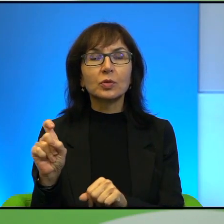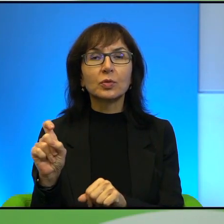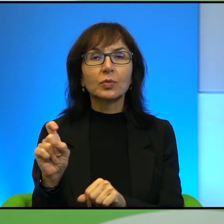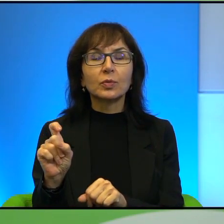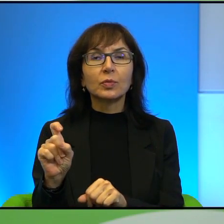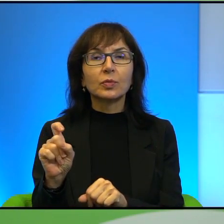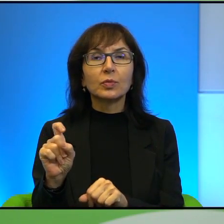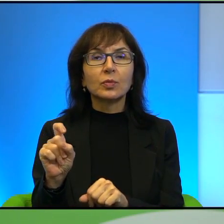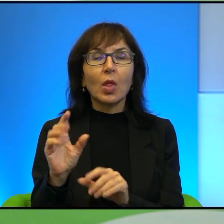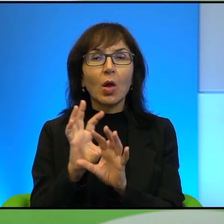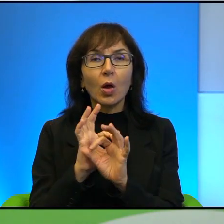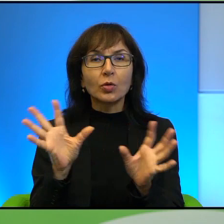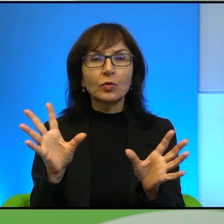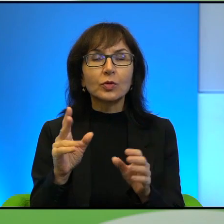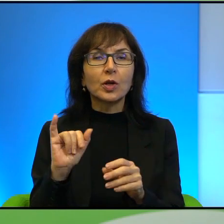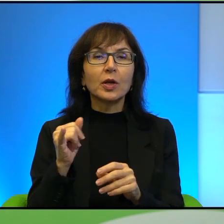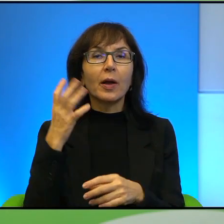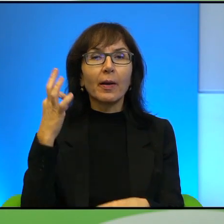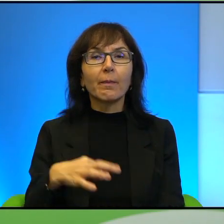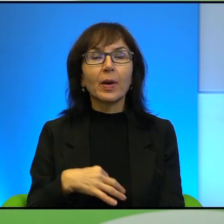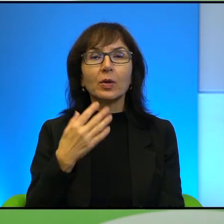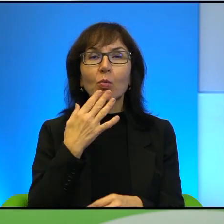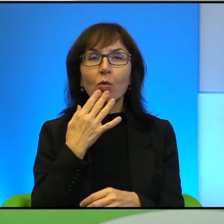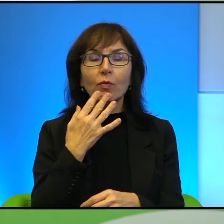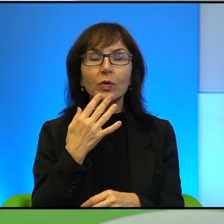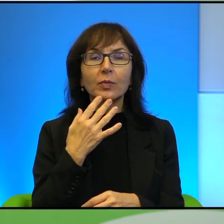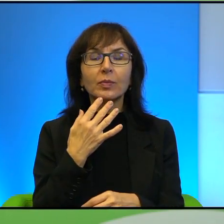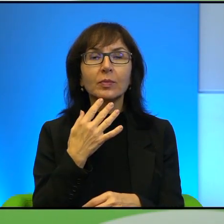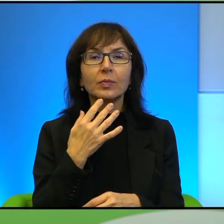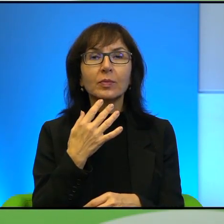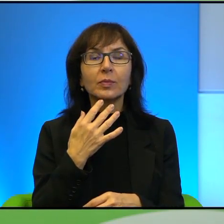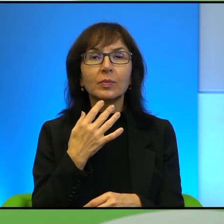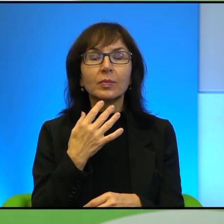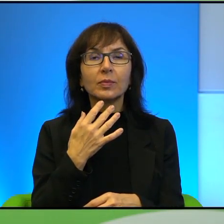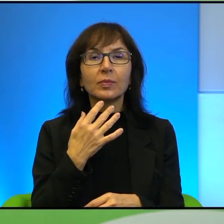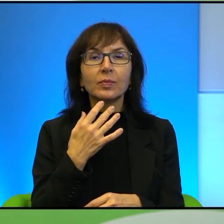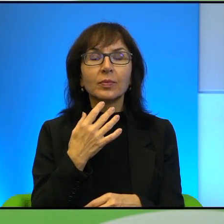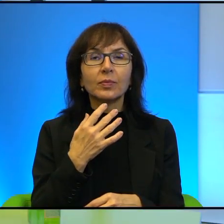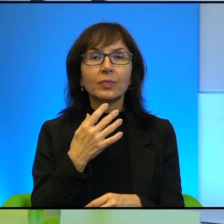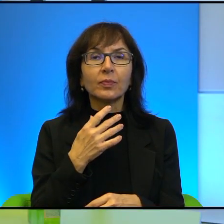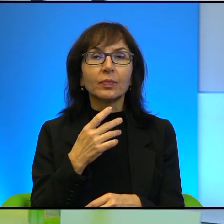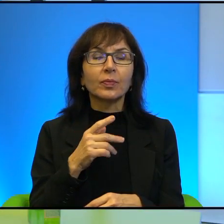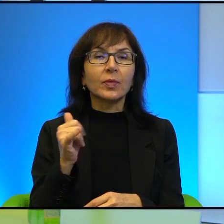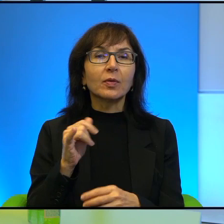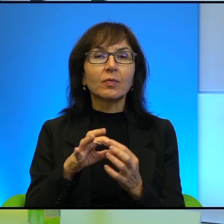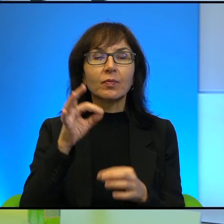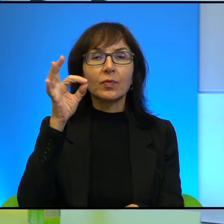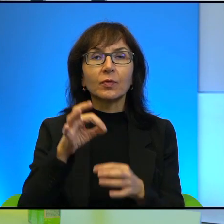No oczywiście tak jest, jak Pani mówi. Natomiast w takim wymiarze psychologicznym,